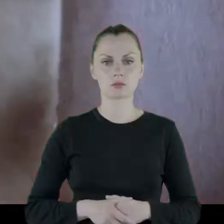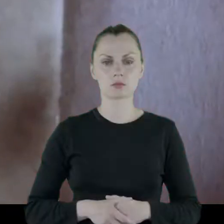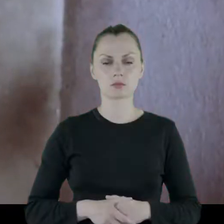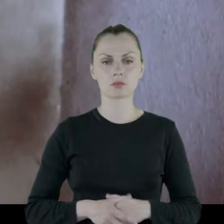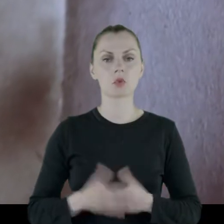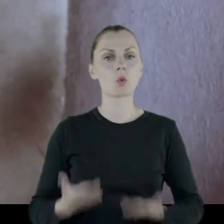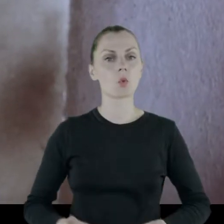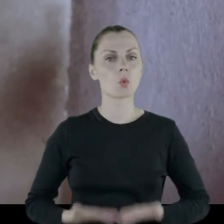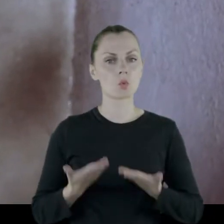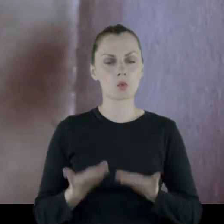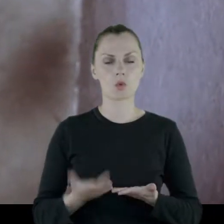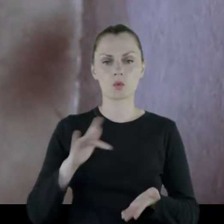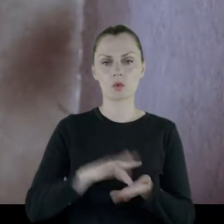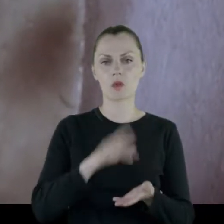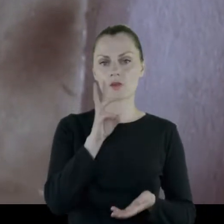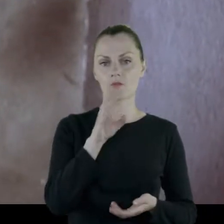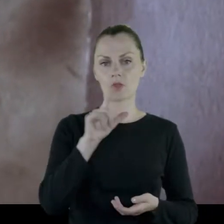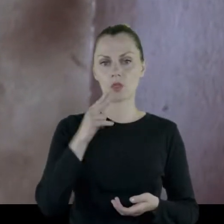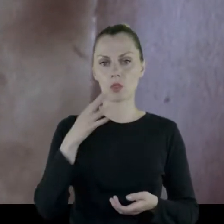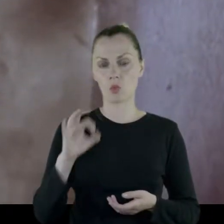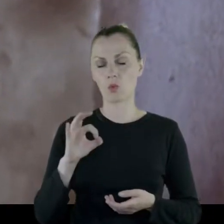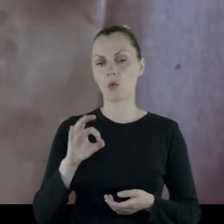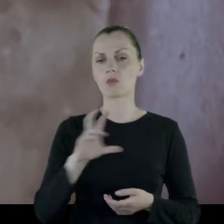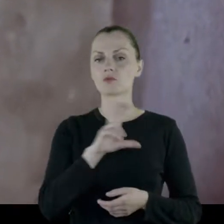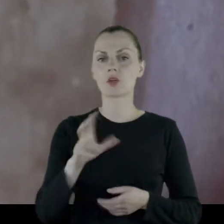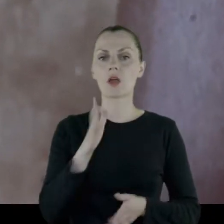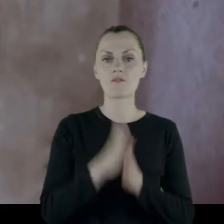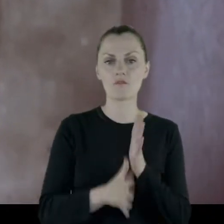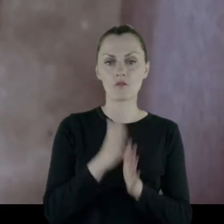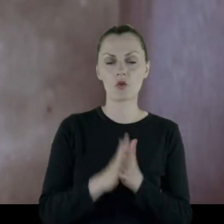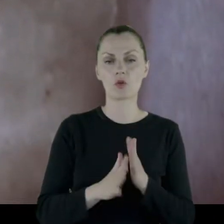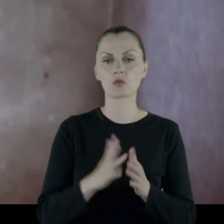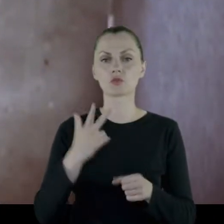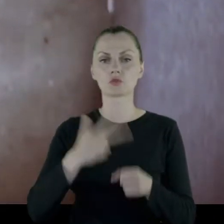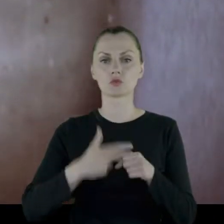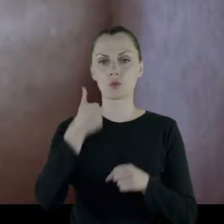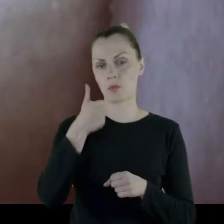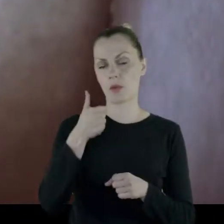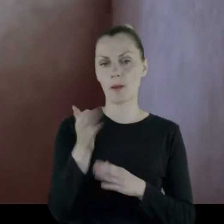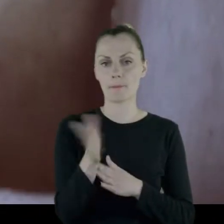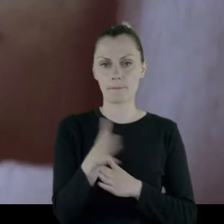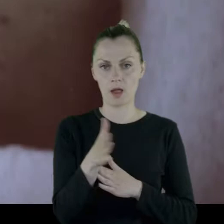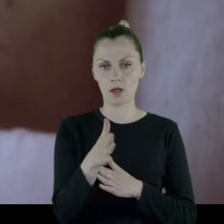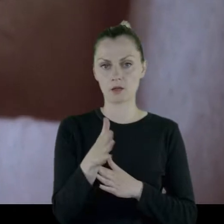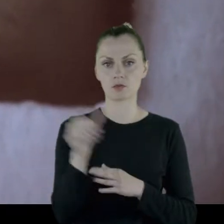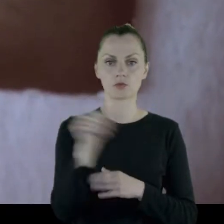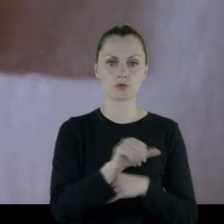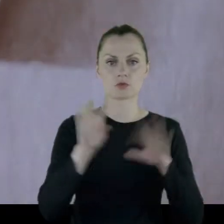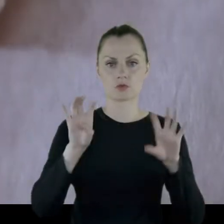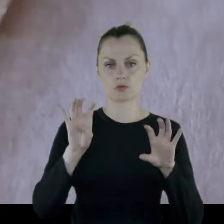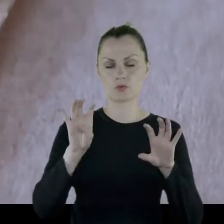Prof. Joanna Szlęzak-Słomkowska: Urodziłam się w Wilnie, podczas wojny 31 marca 1942 roku